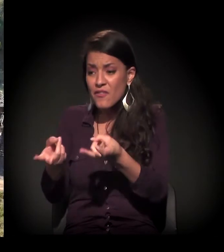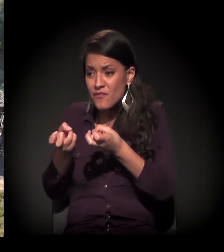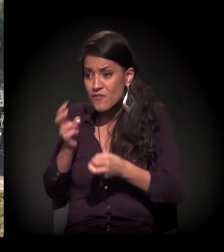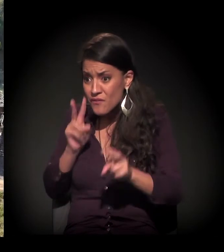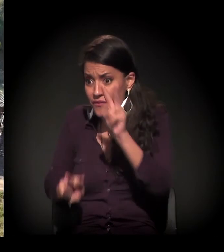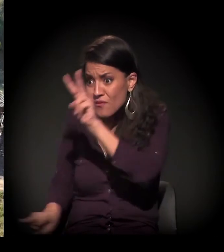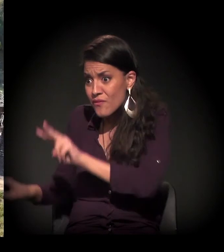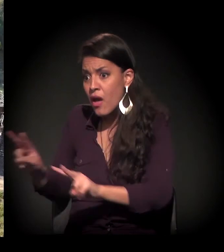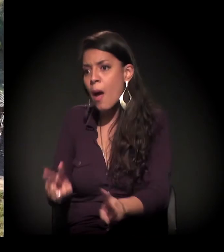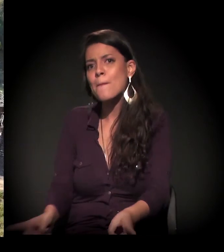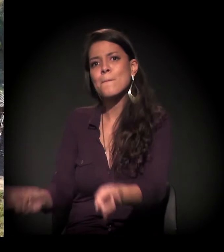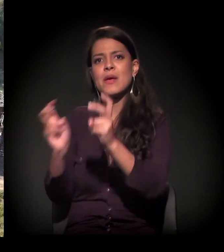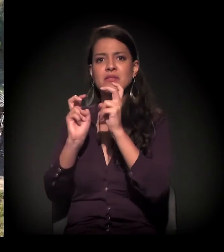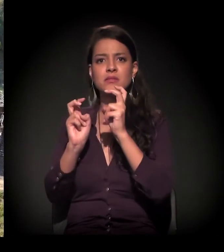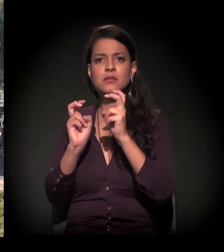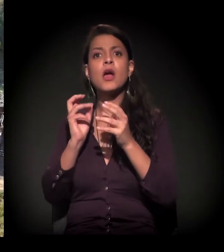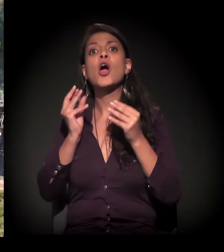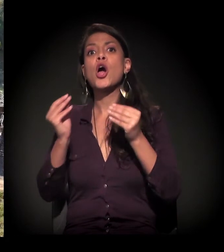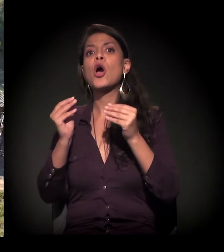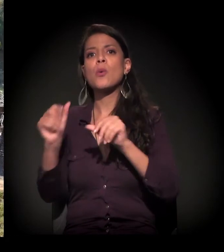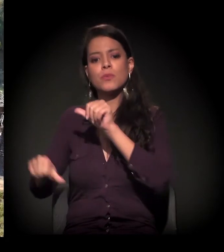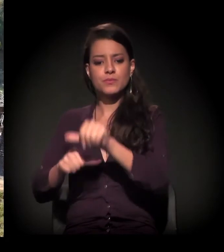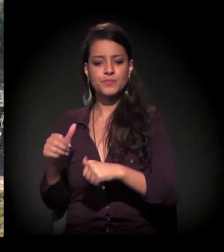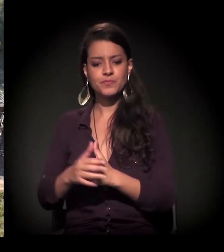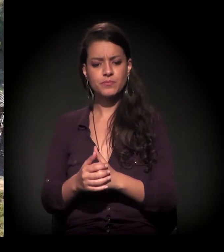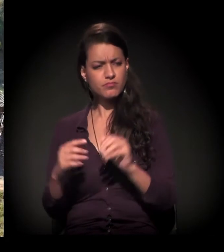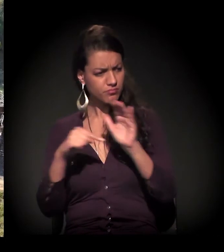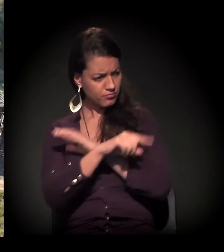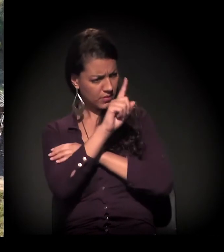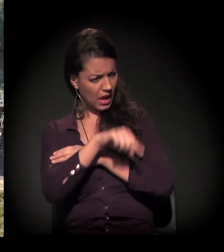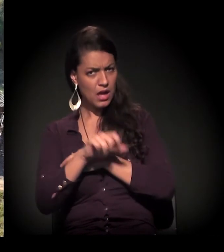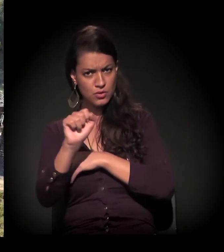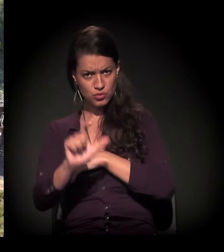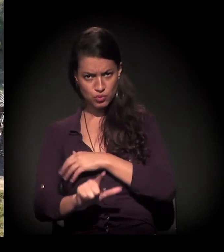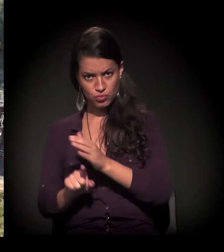E como a gente vai enfrentar isso eu não sei. Isso aqui é o extremo Sul de São Paulo?